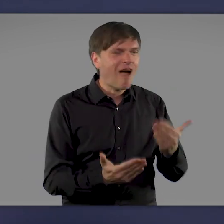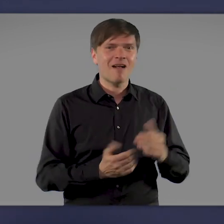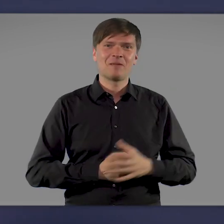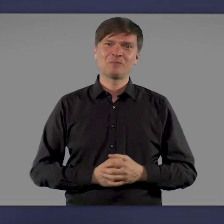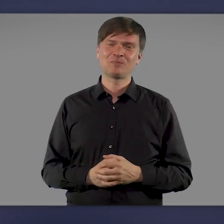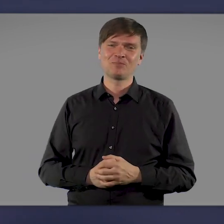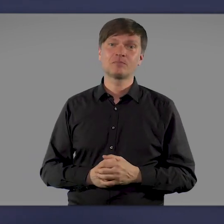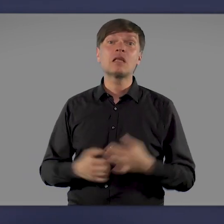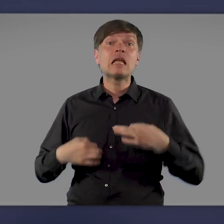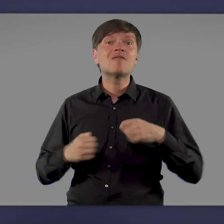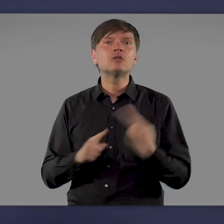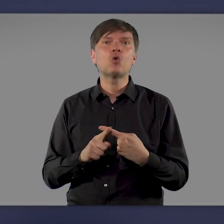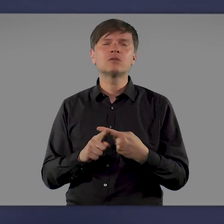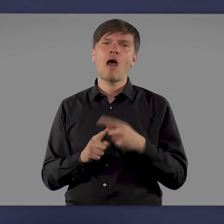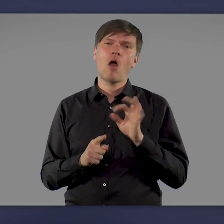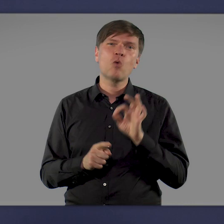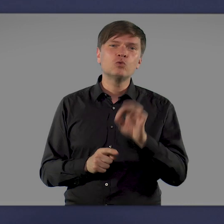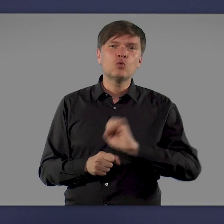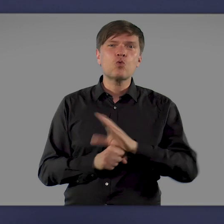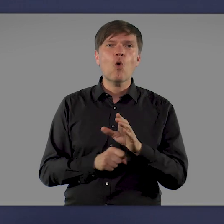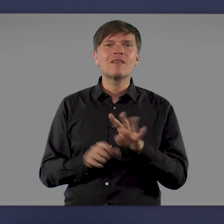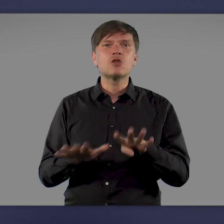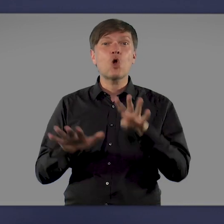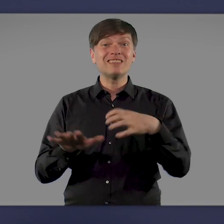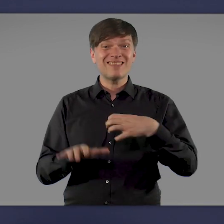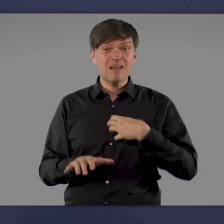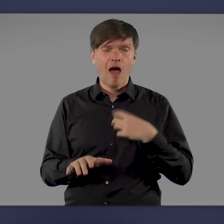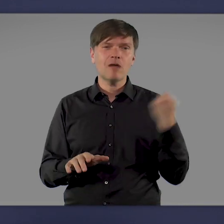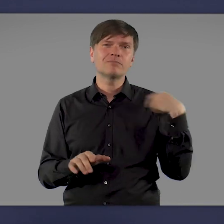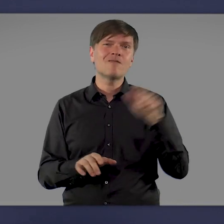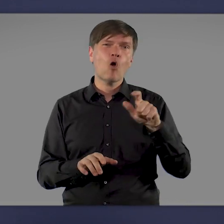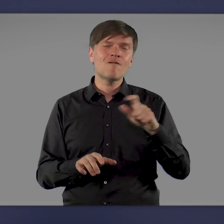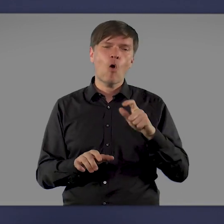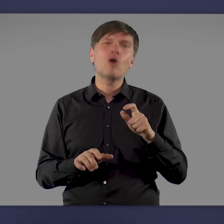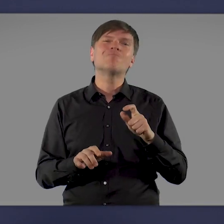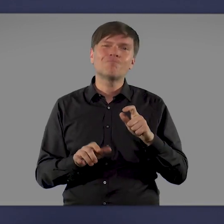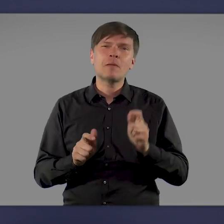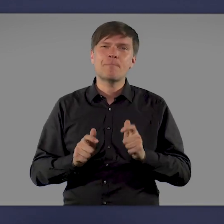Die Infektionszahlen und auch die Zahl der COVID-19-Erkrankten sind in den letzten Wochen leider wieder gestiegen.